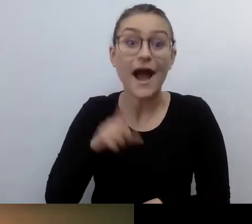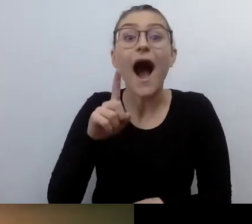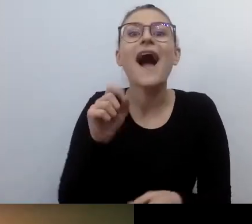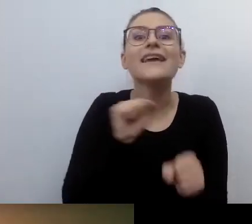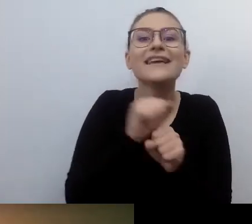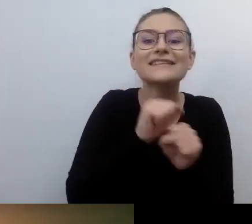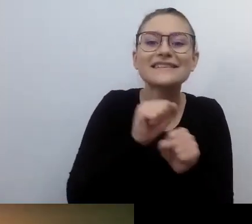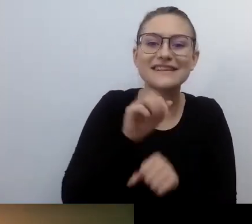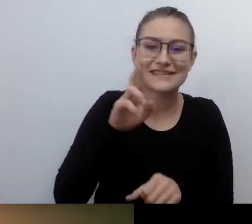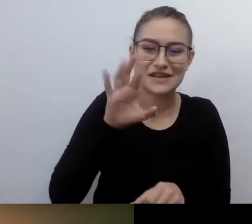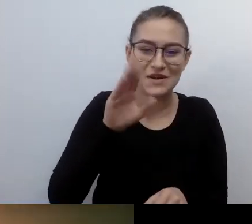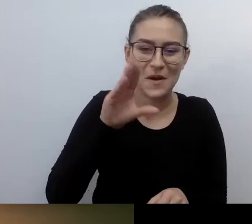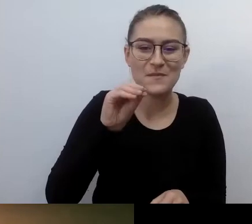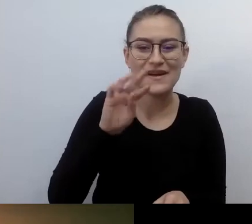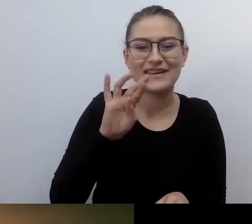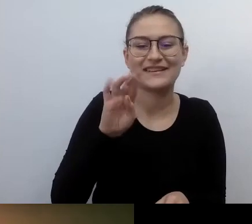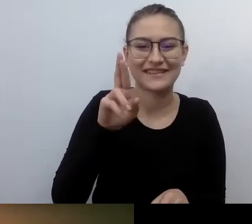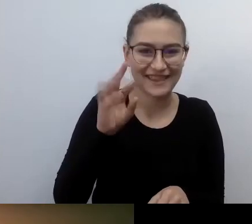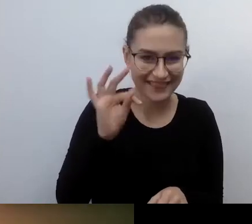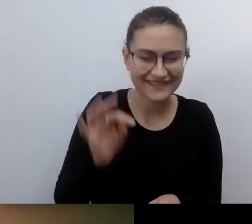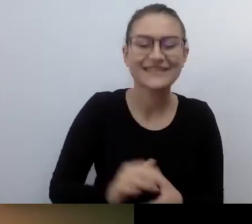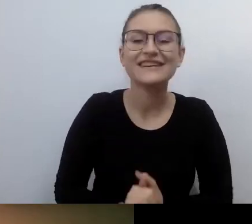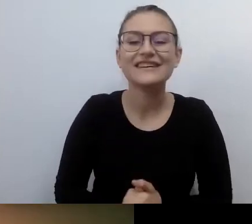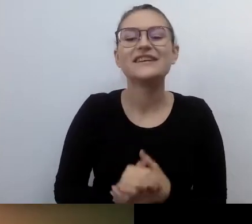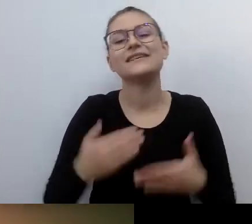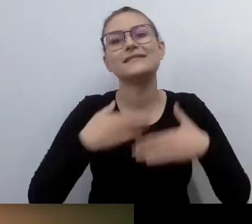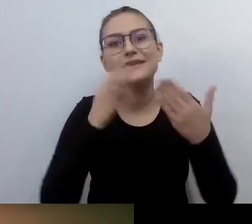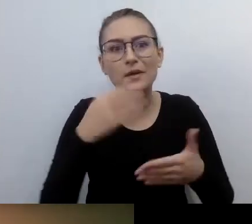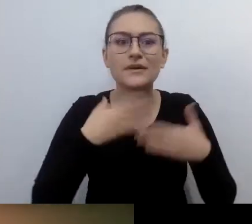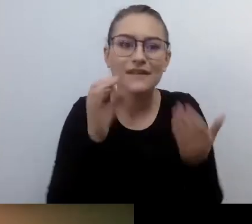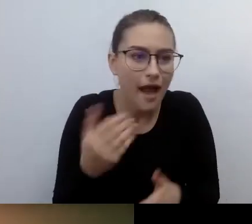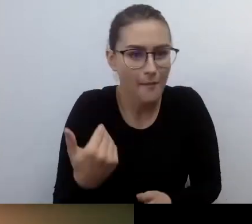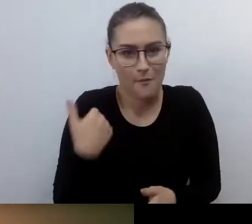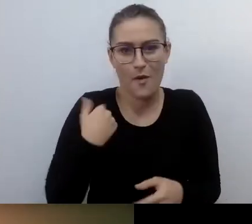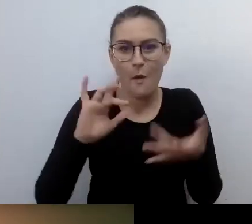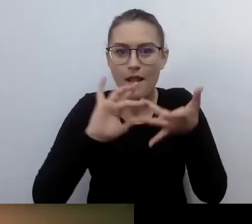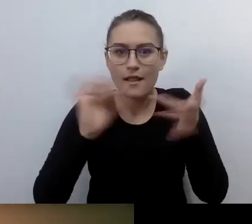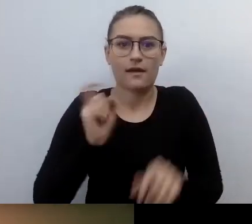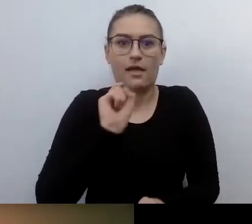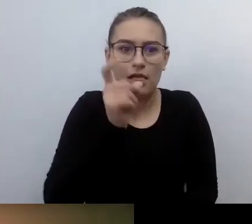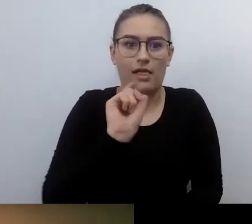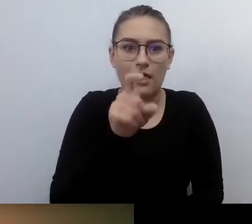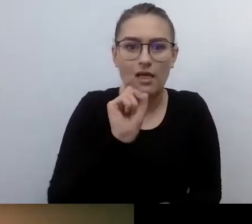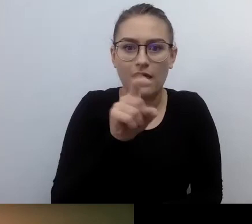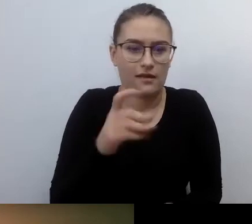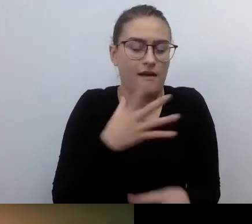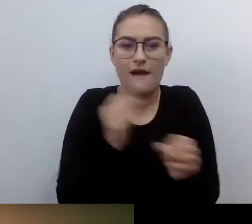Dzień dobry. Klikałem w ten link ze 100 razy. Za każdym razem przenosiło mnie gdzieś indziej.